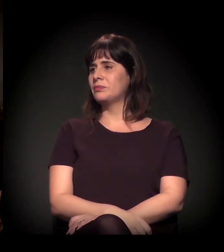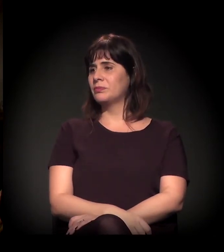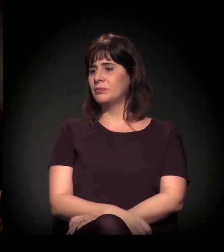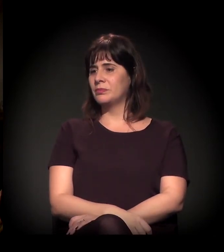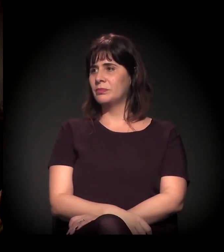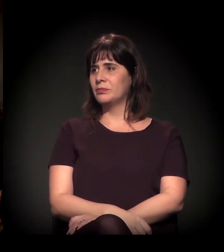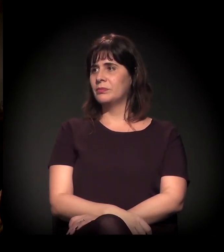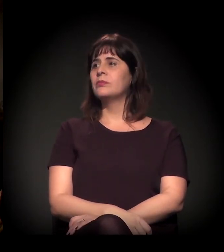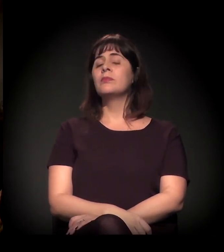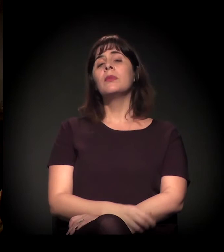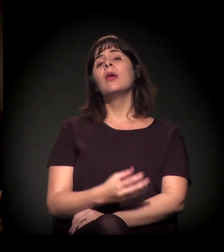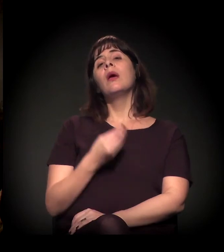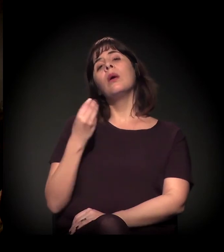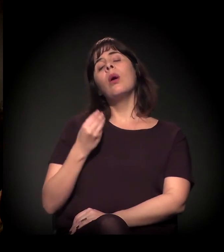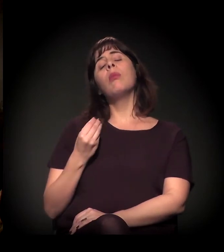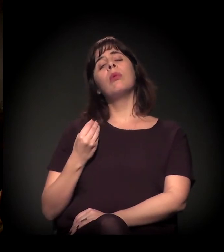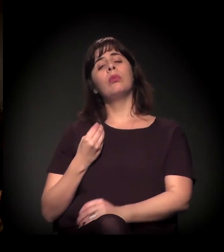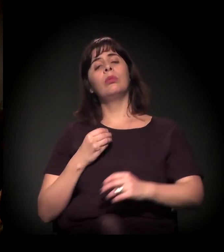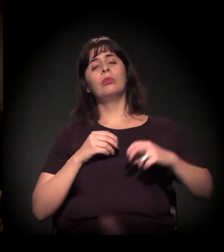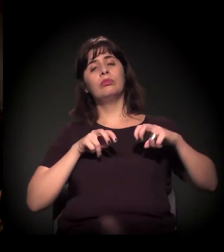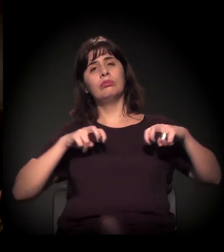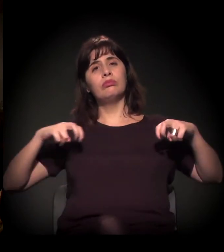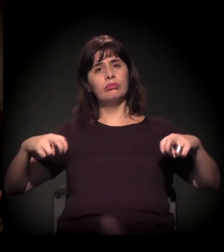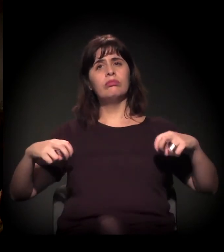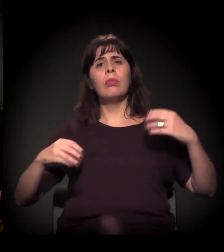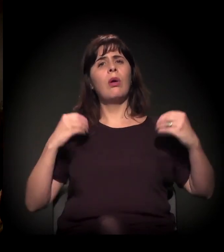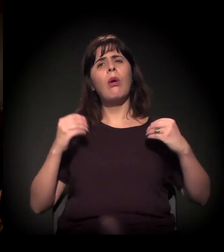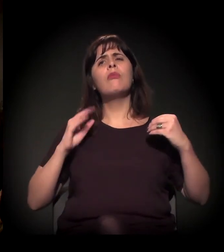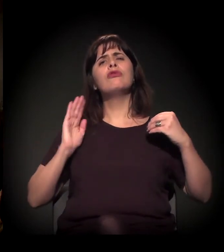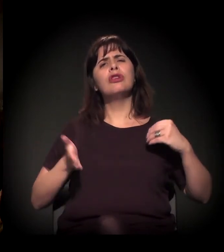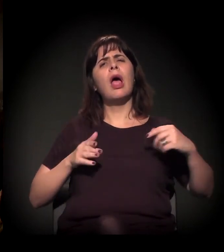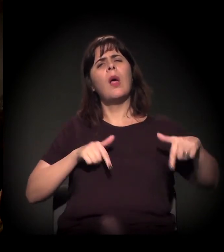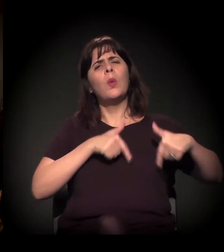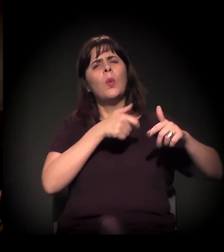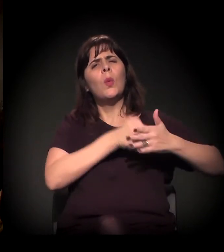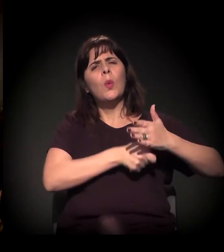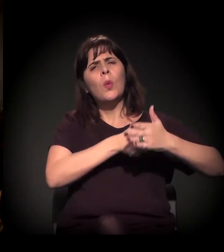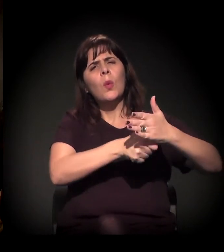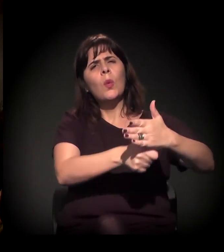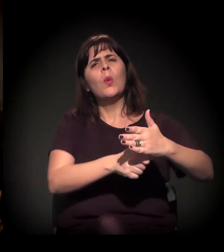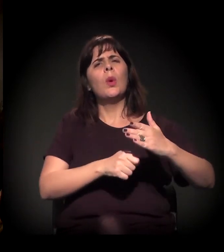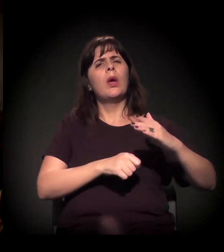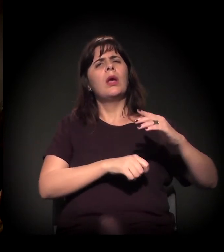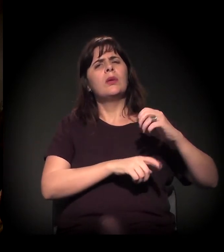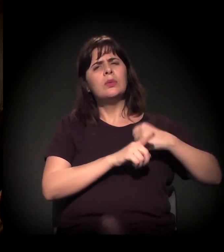e como vocês dois principalmente, na ponta, que estão há muito tempo na luta social veem